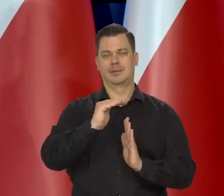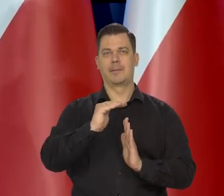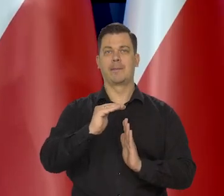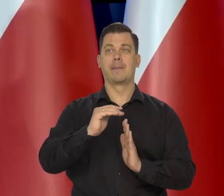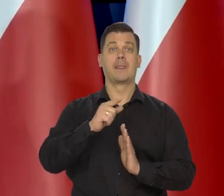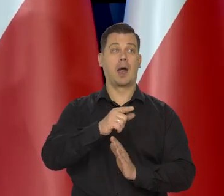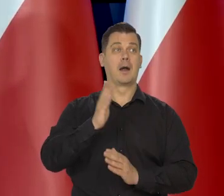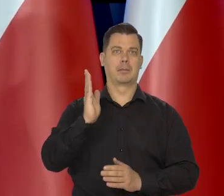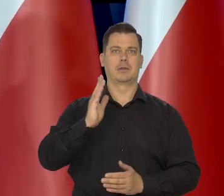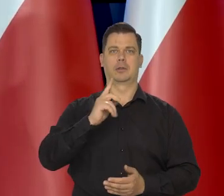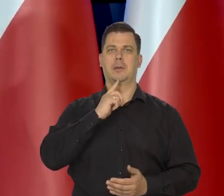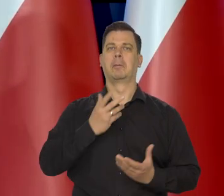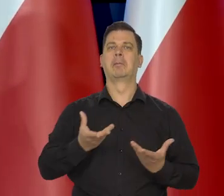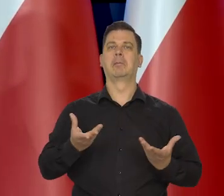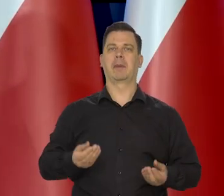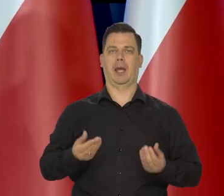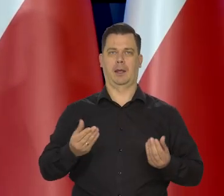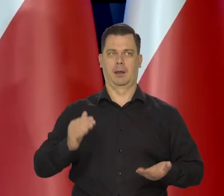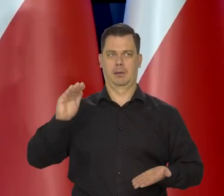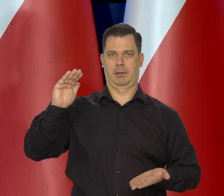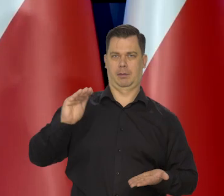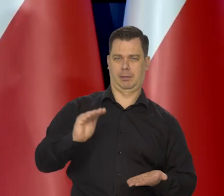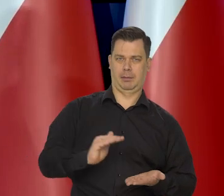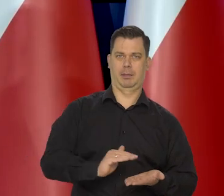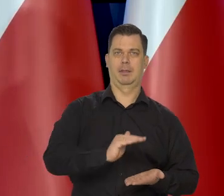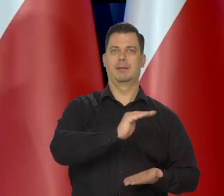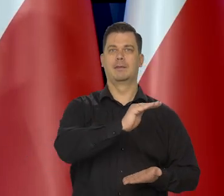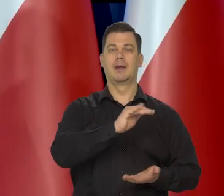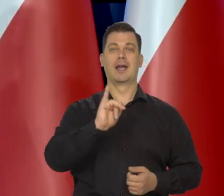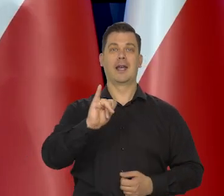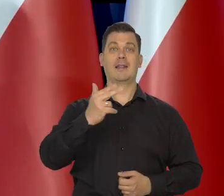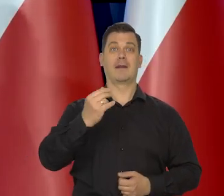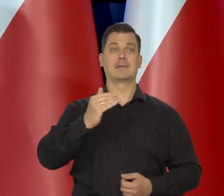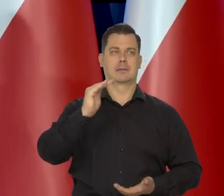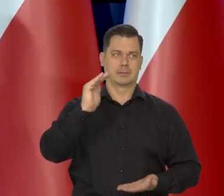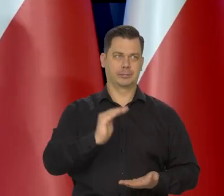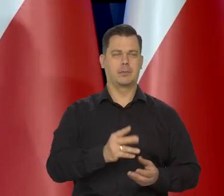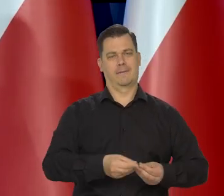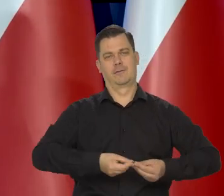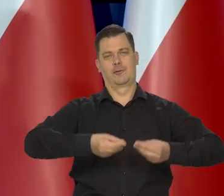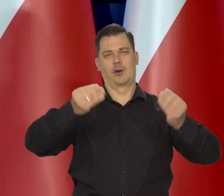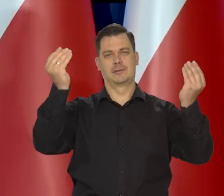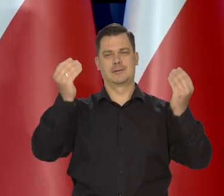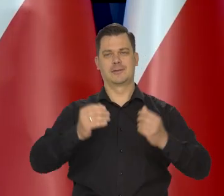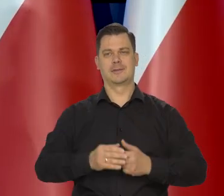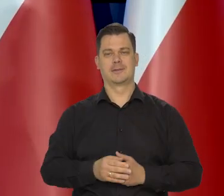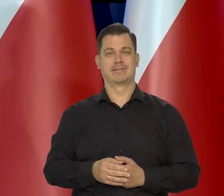ale że miękko im się uda wylądować - nisko, ograniczyć inflacji i znów kontynuować wzrost, ale ja nie wiem.